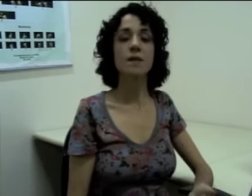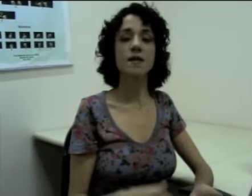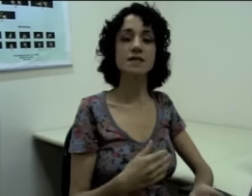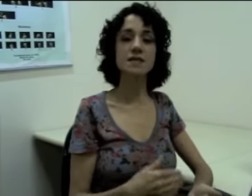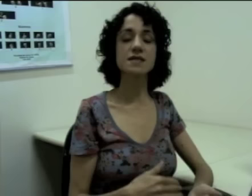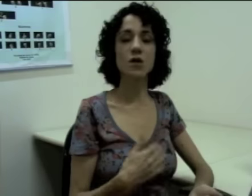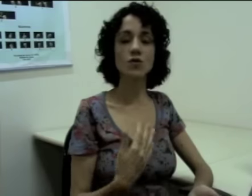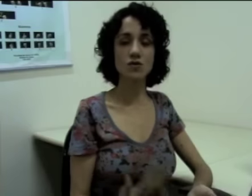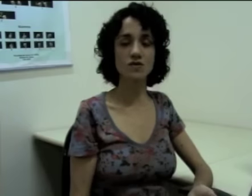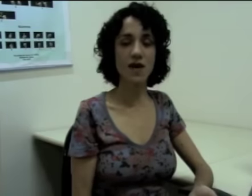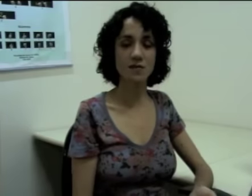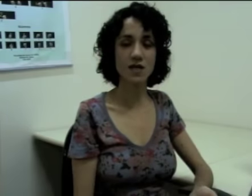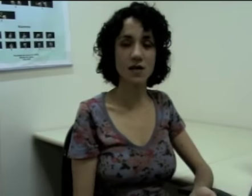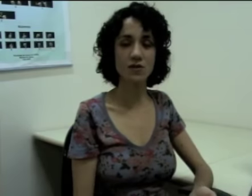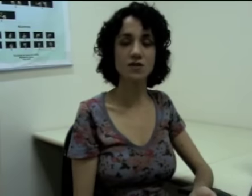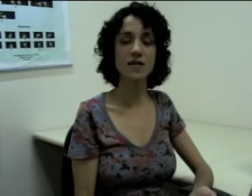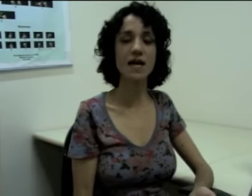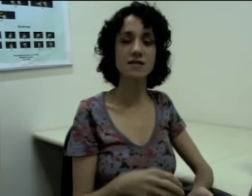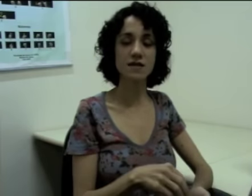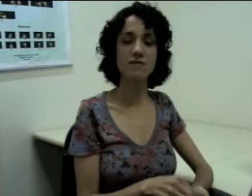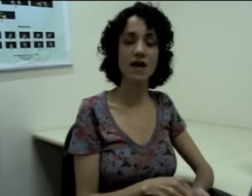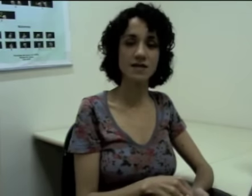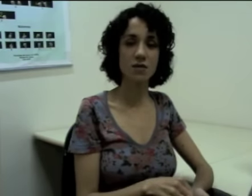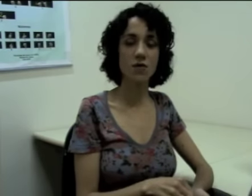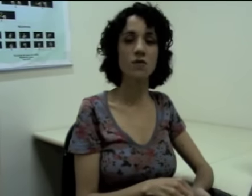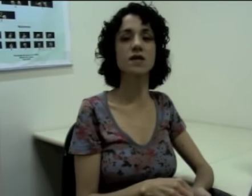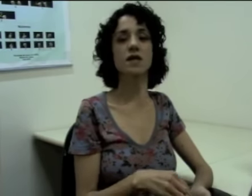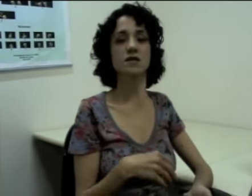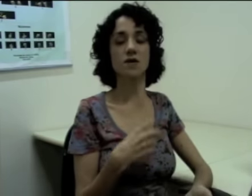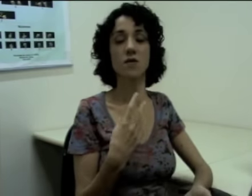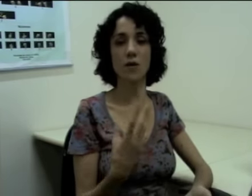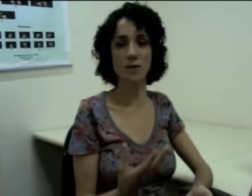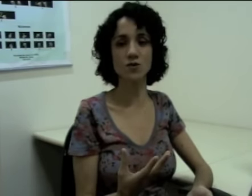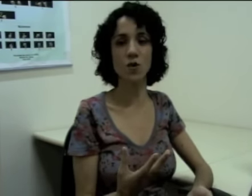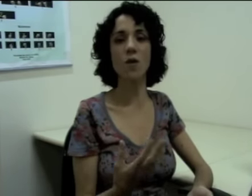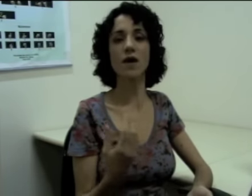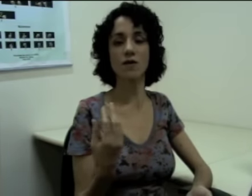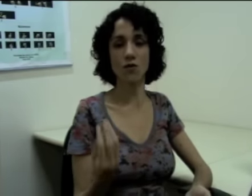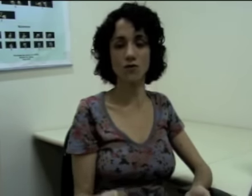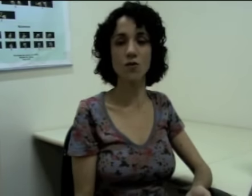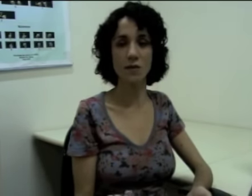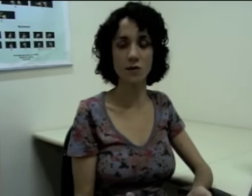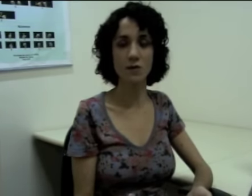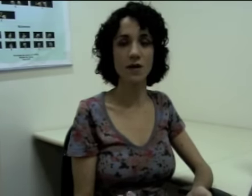Mas existem outros verbos em línguas de sinais que fazem a concordância com a pessoa e com o número.